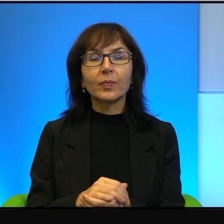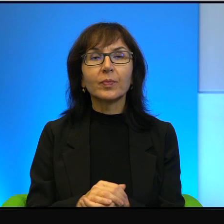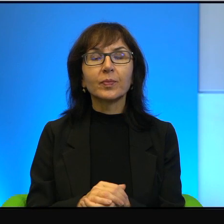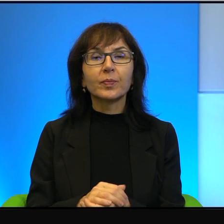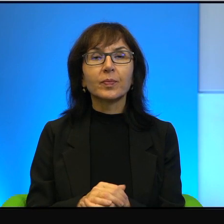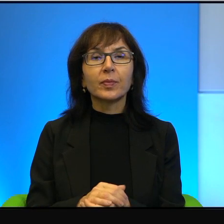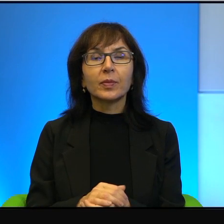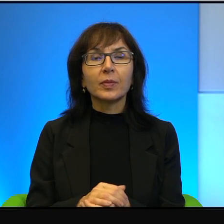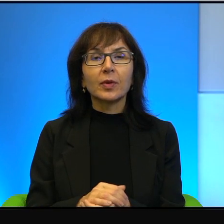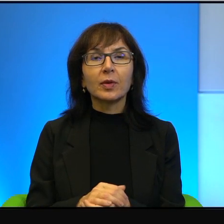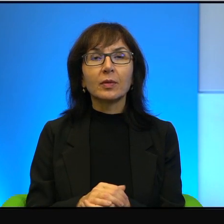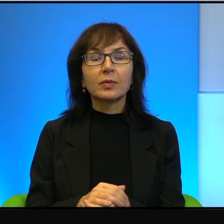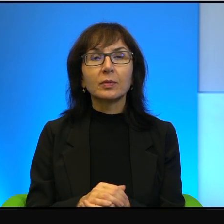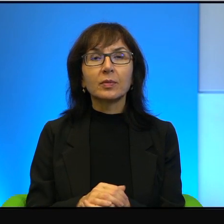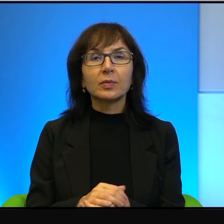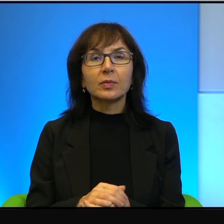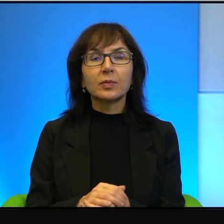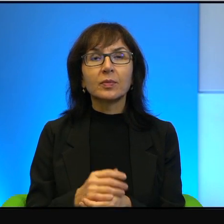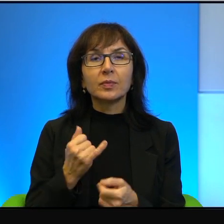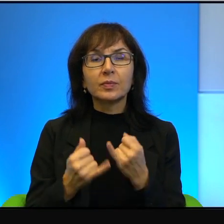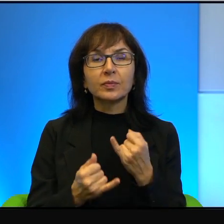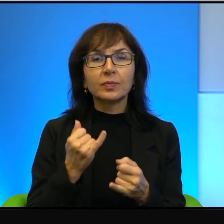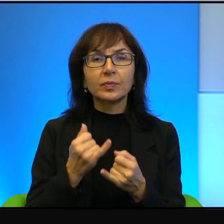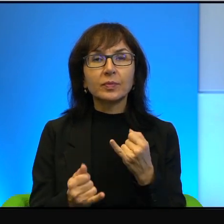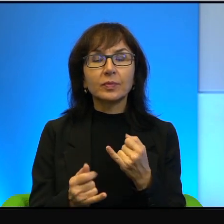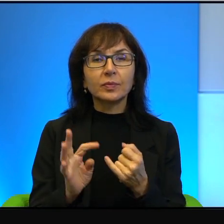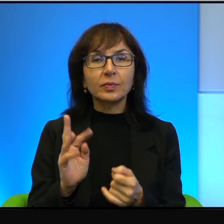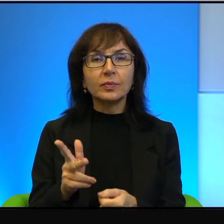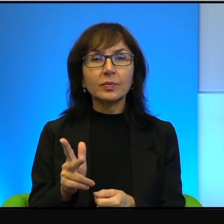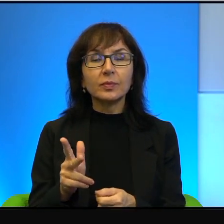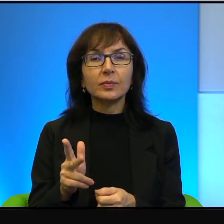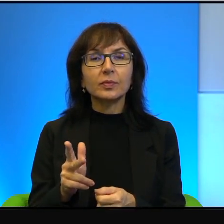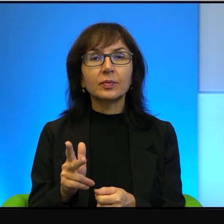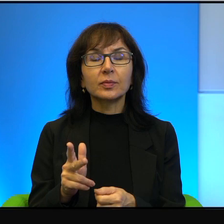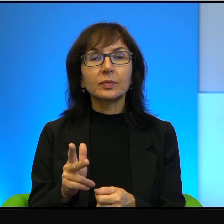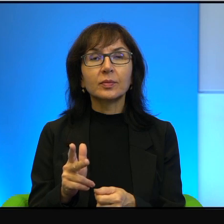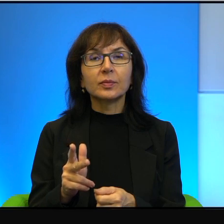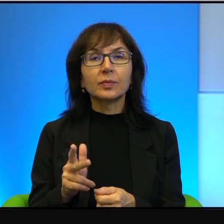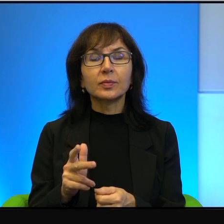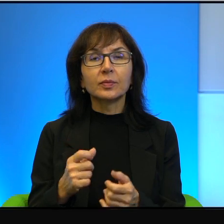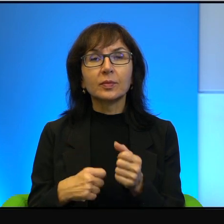No więc, mój Boże, no jeżeli tak, no to, no to konsekwencjami,